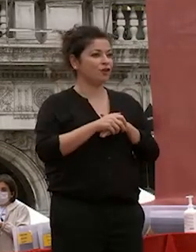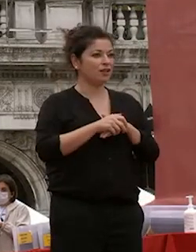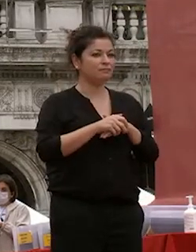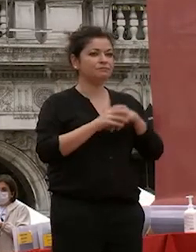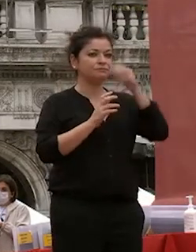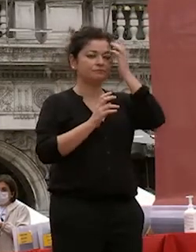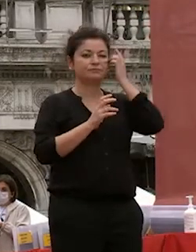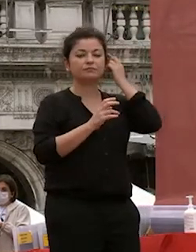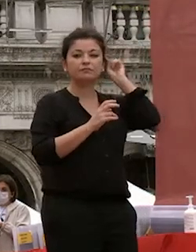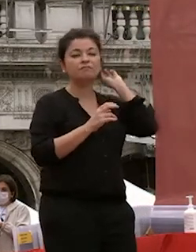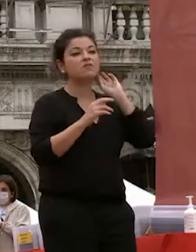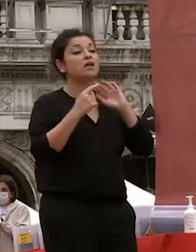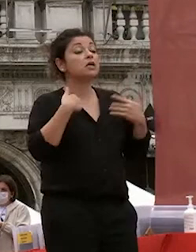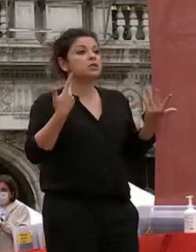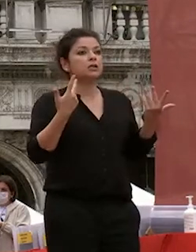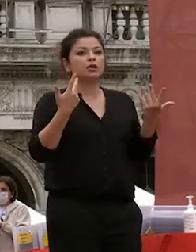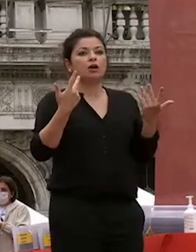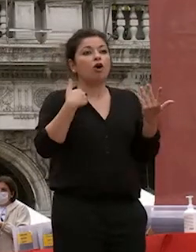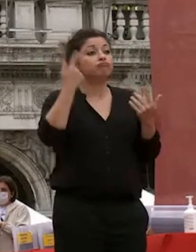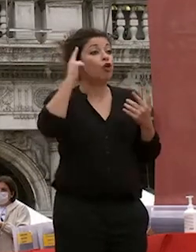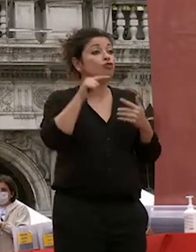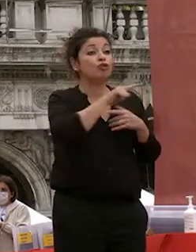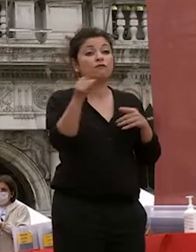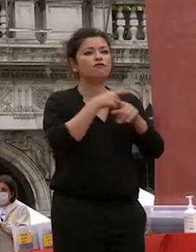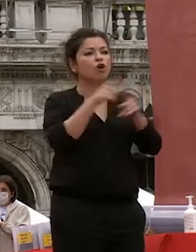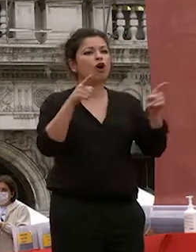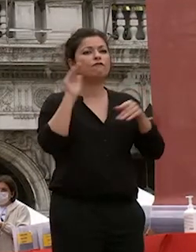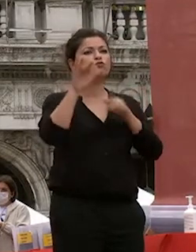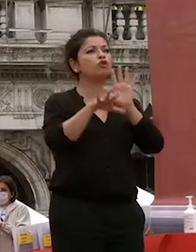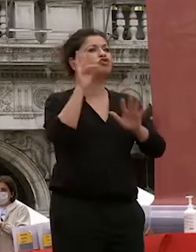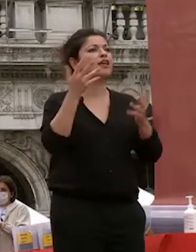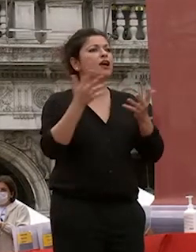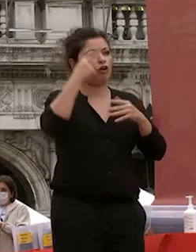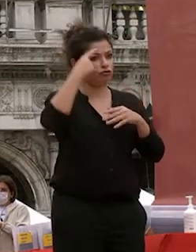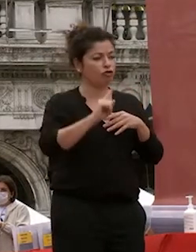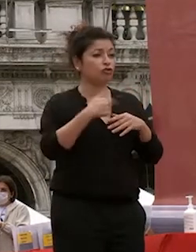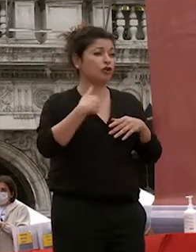io non so cosa che cosa sceglierete in futuro spero che una parte di voi lo